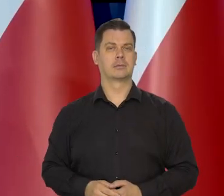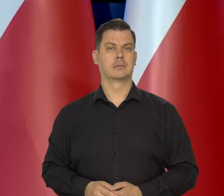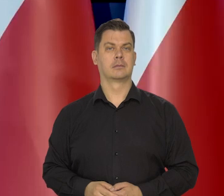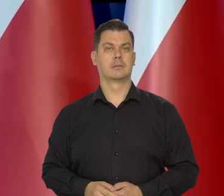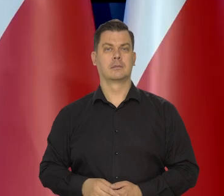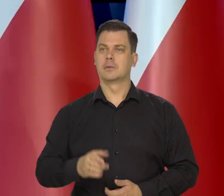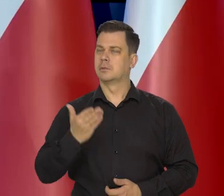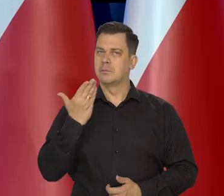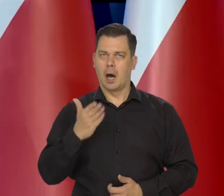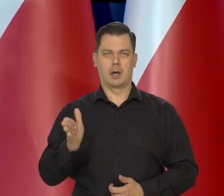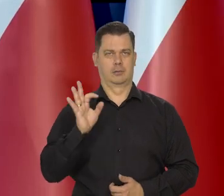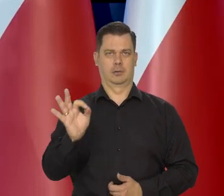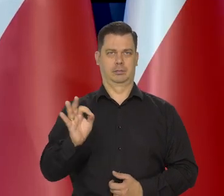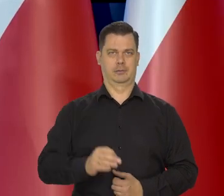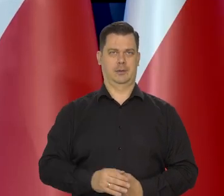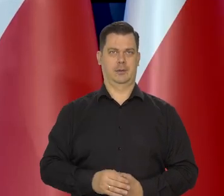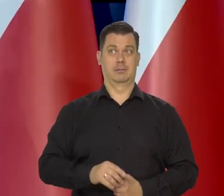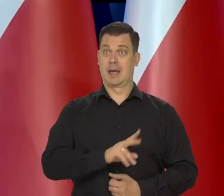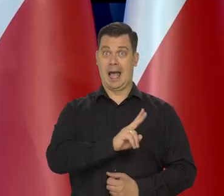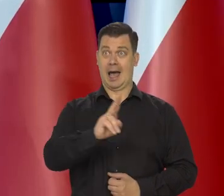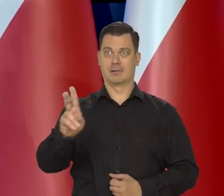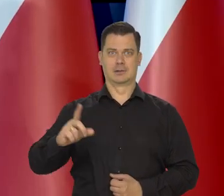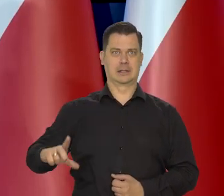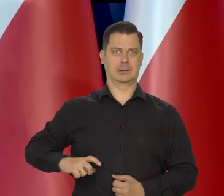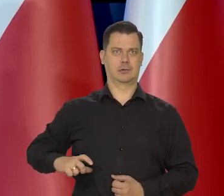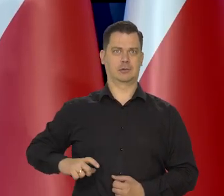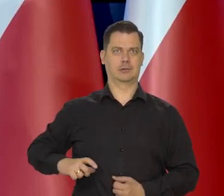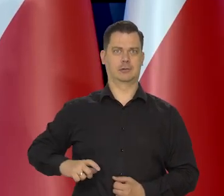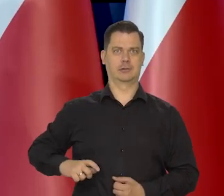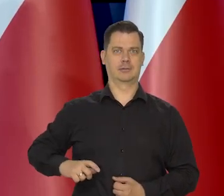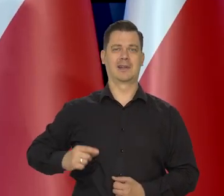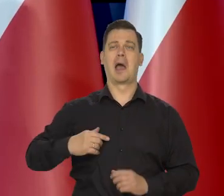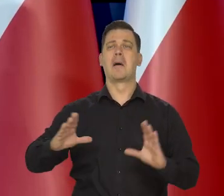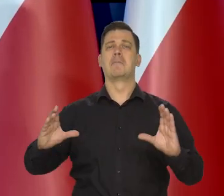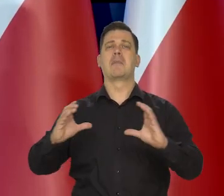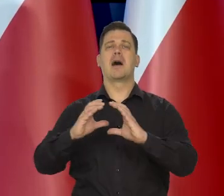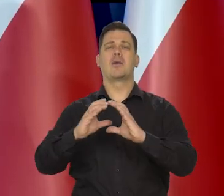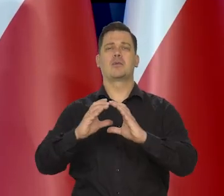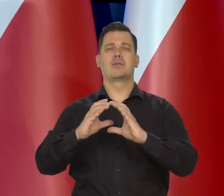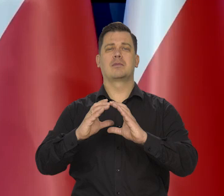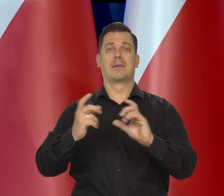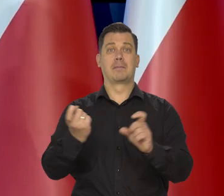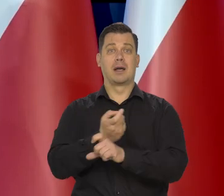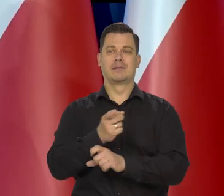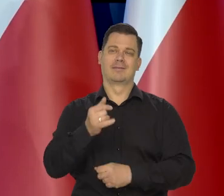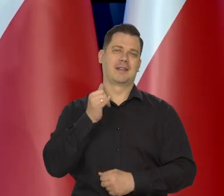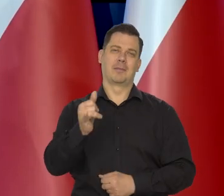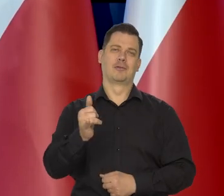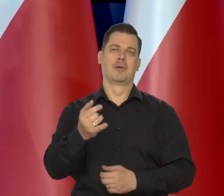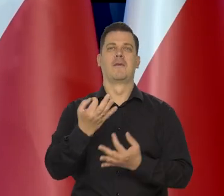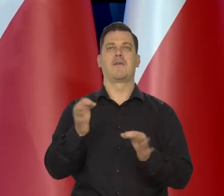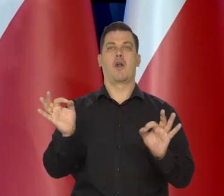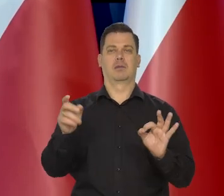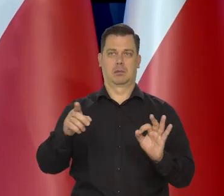Niesłychanie, którego nam wszyscy zazdroszczą, jak ma się mniejszą gospodarkę, nie można sobie pozwolić na wolną walutę,